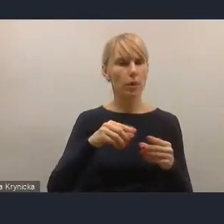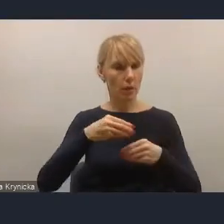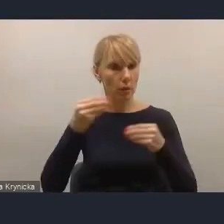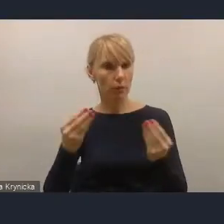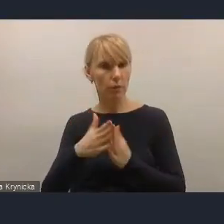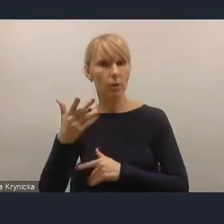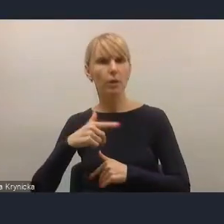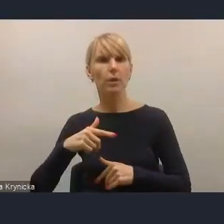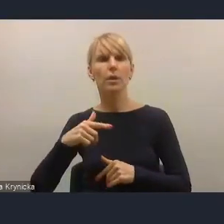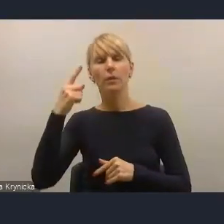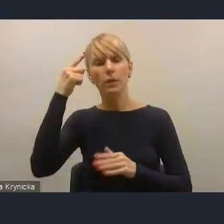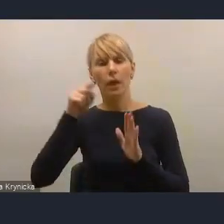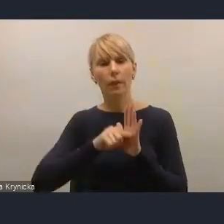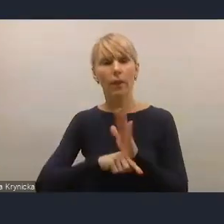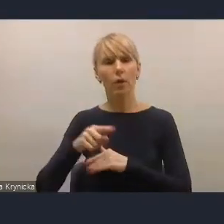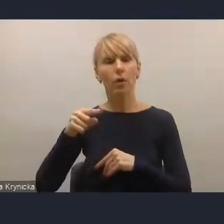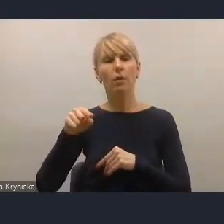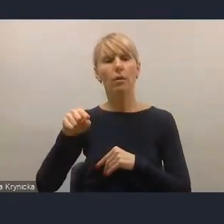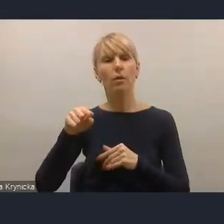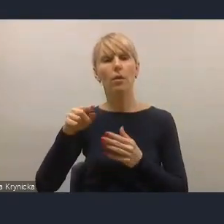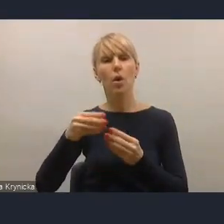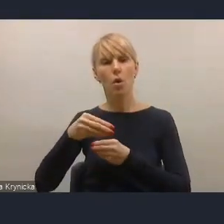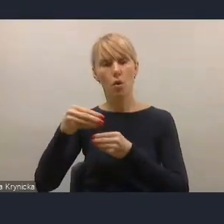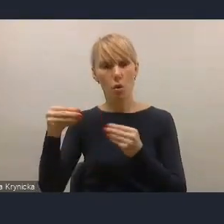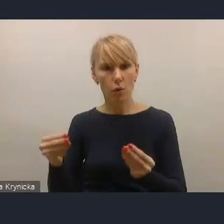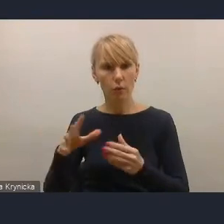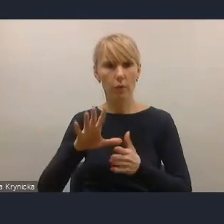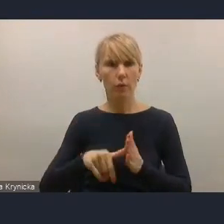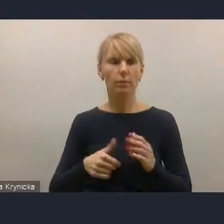Jeżeli natomiast chodzi o rozwiązania dla miast średnich,